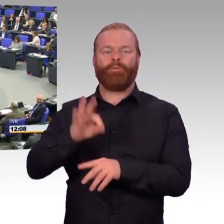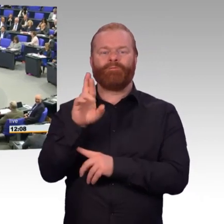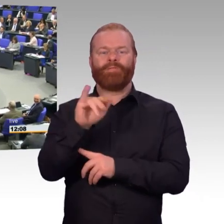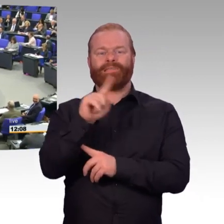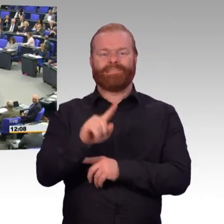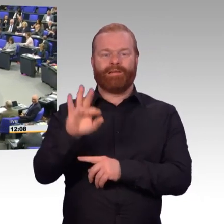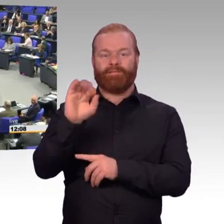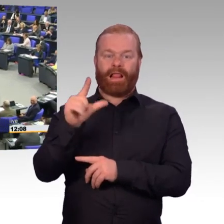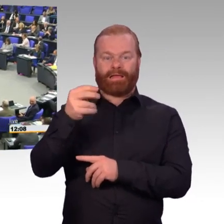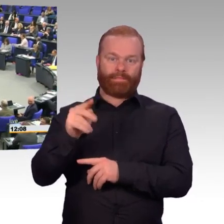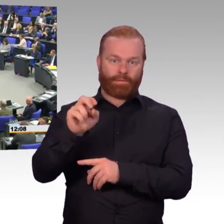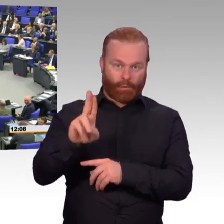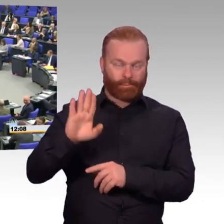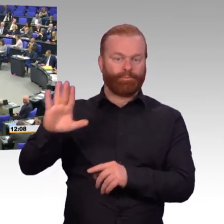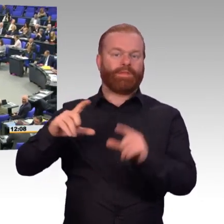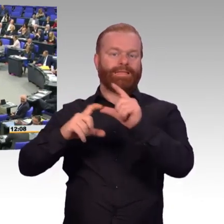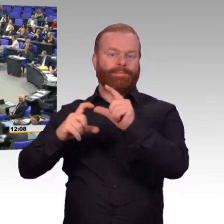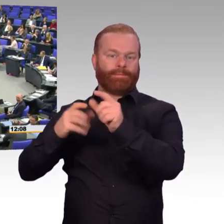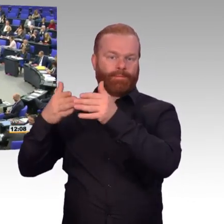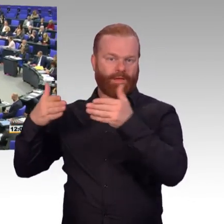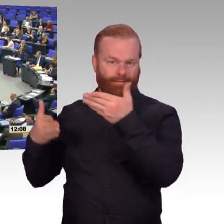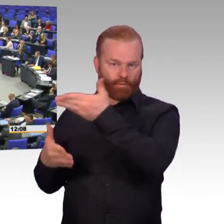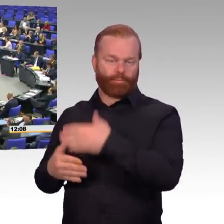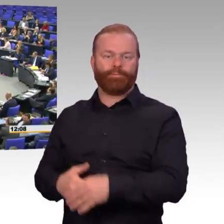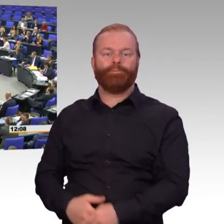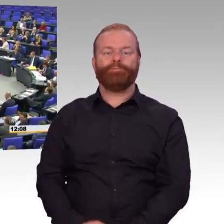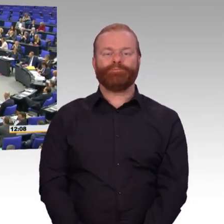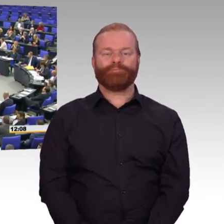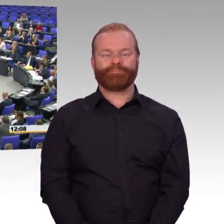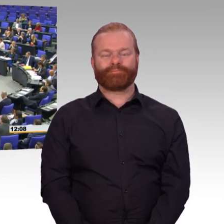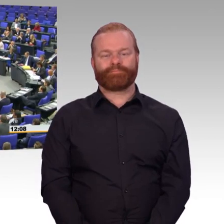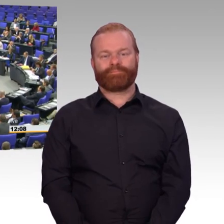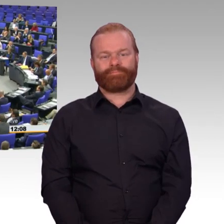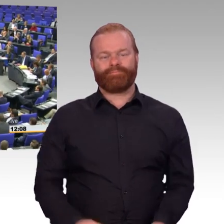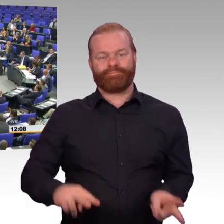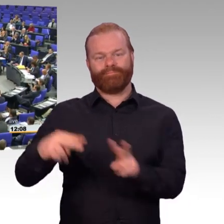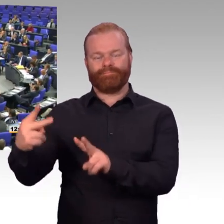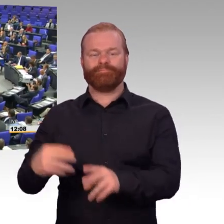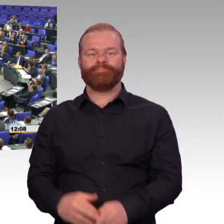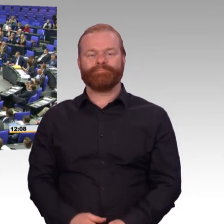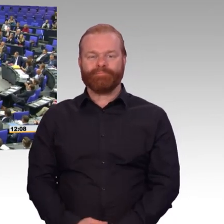(Rednerwechsel) Herr Kollege Kestner, ein gut gemeinter Rat. Der Kommisston passt nicht zum Parlament. (Beifall)